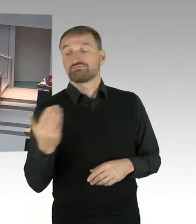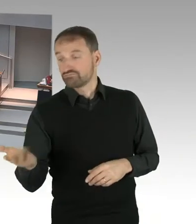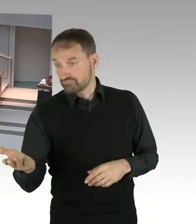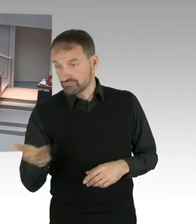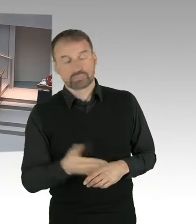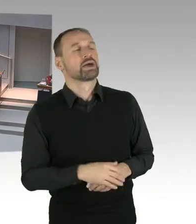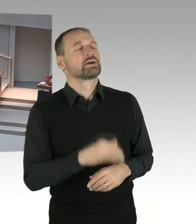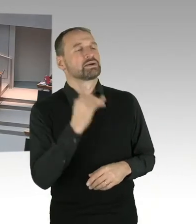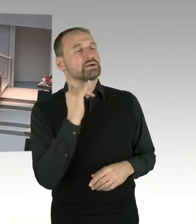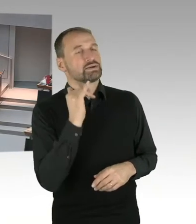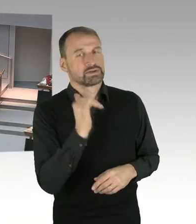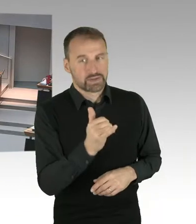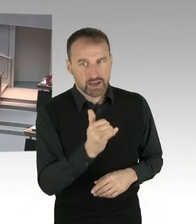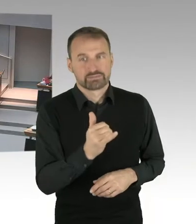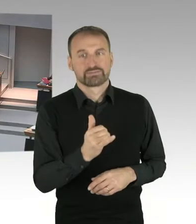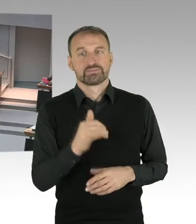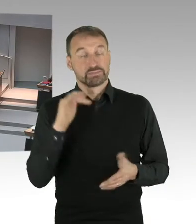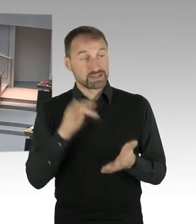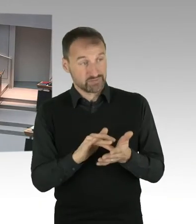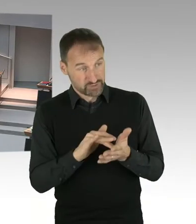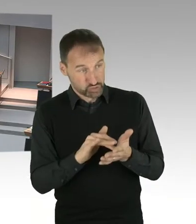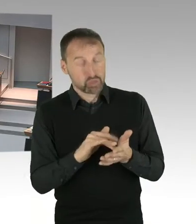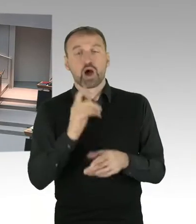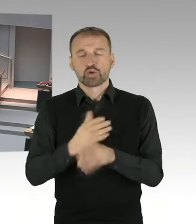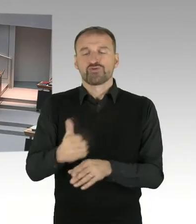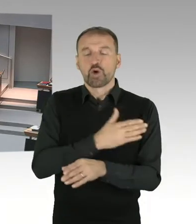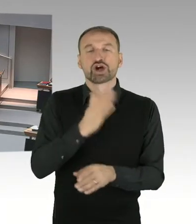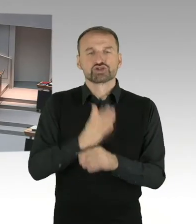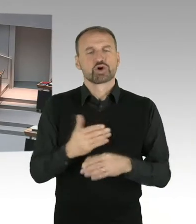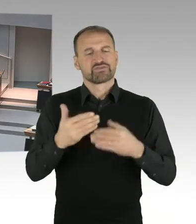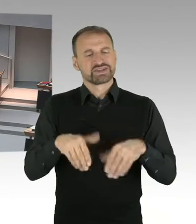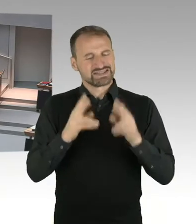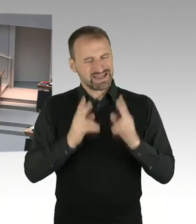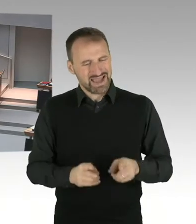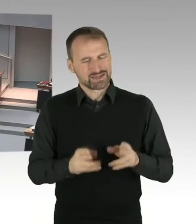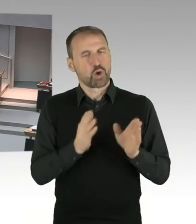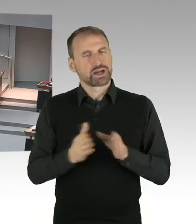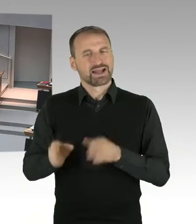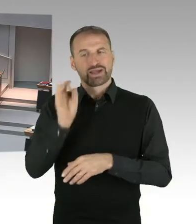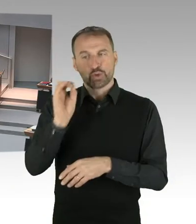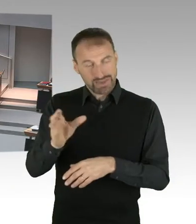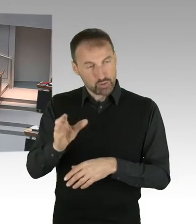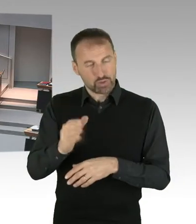auf der Stiftungsratssitzung am 25. September. Die sexuellen Belästigungen von Frauen